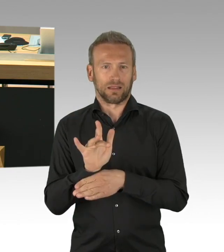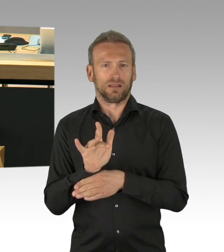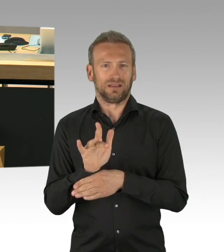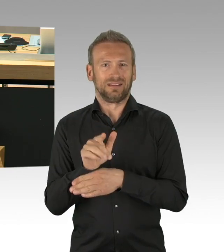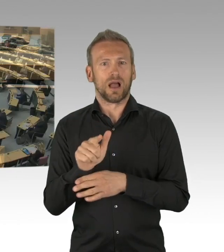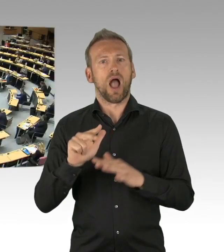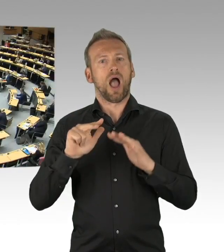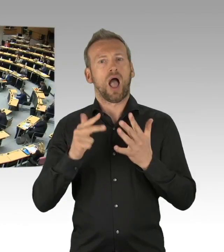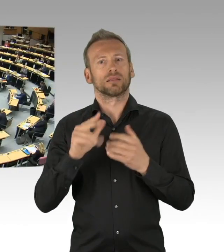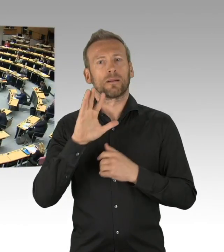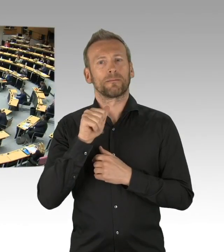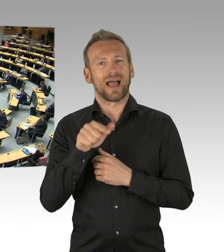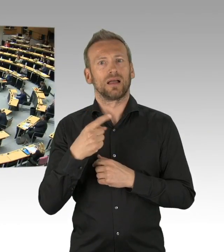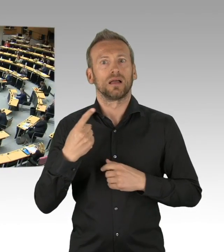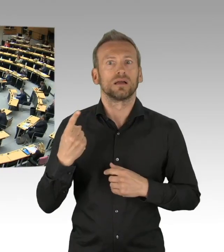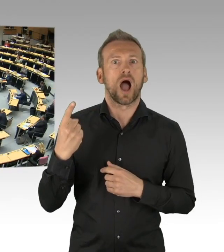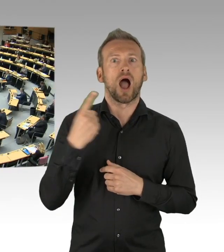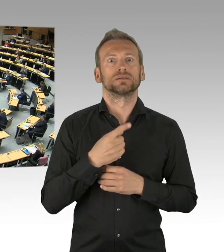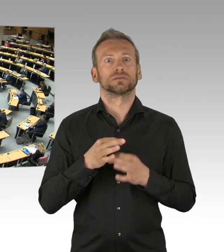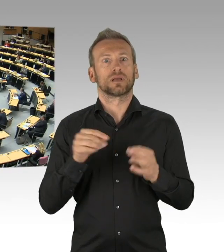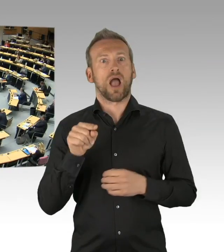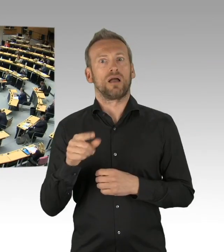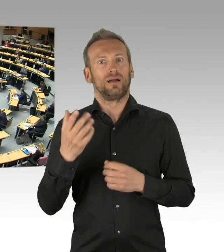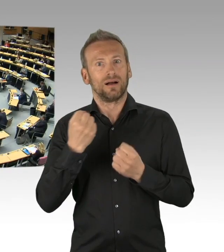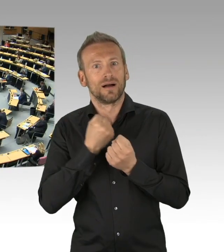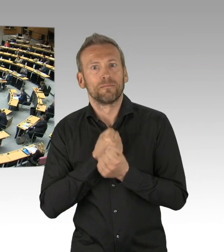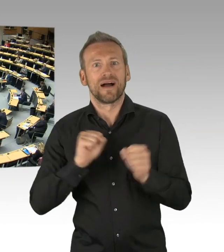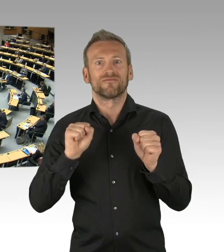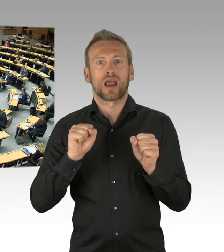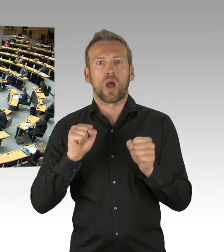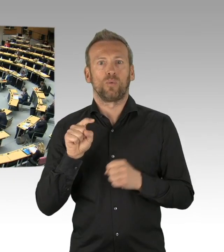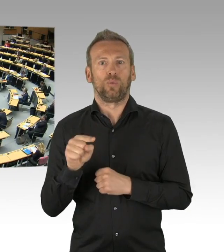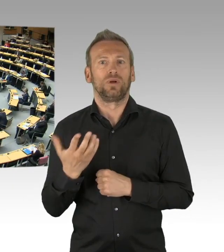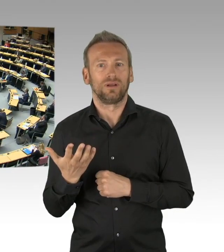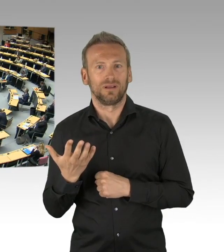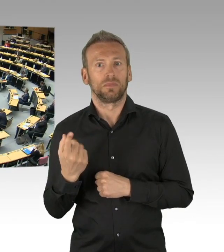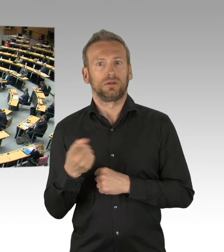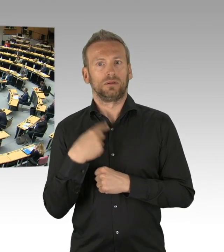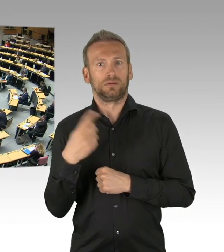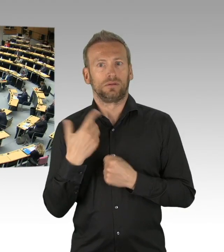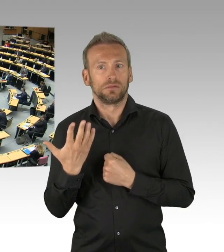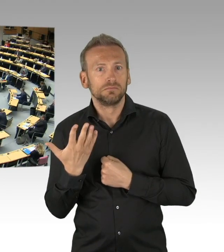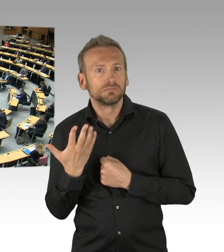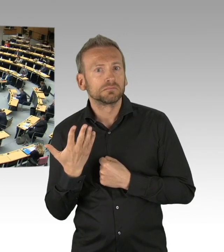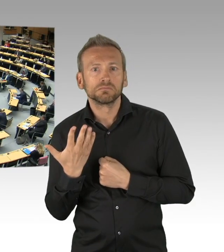(Beifall) Und dass im Land Berlin der 8. Mai in diesem Jahr ein Feiertag ist,